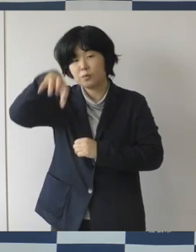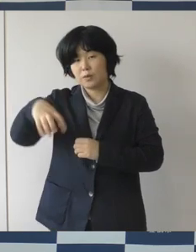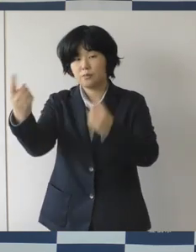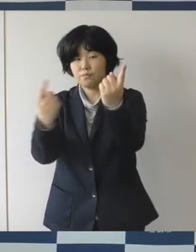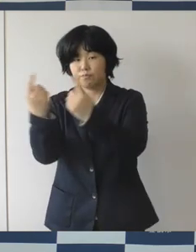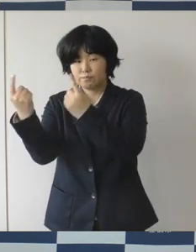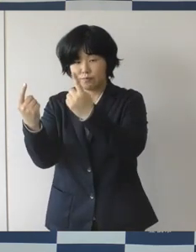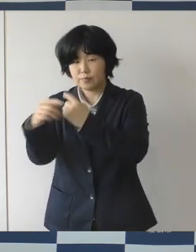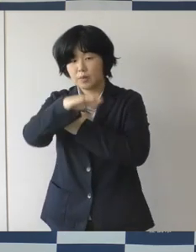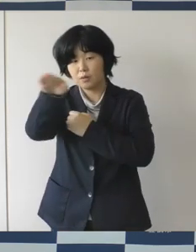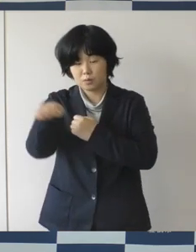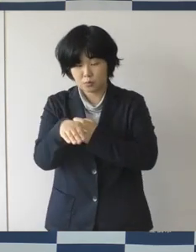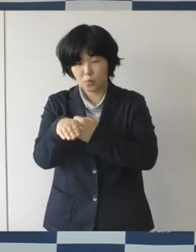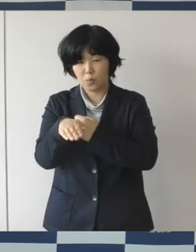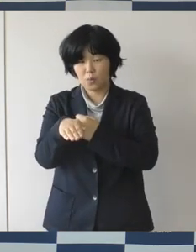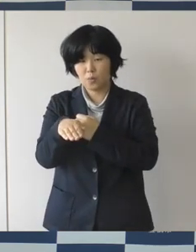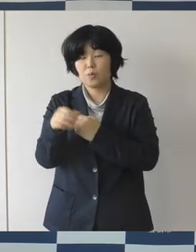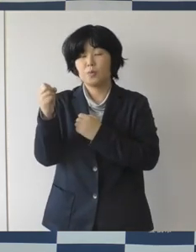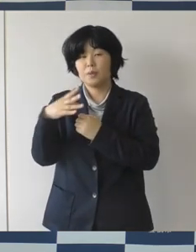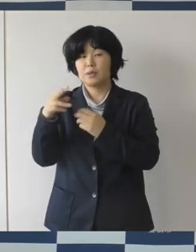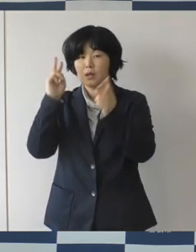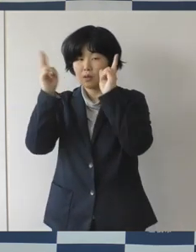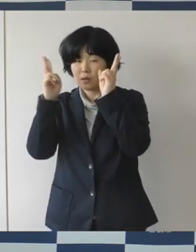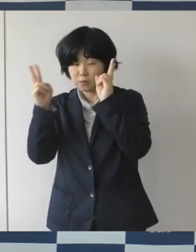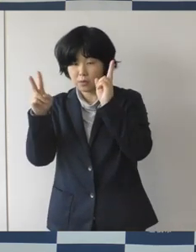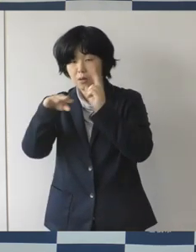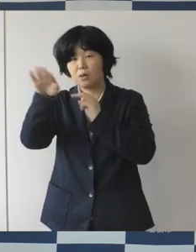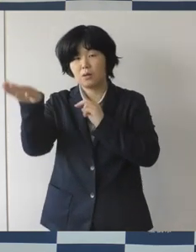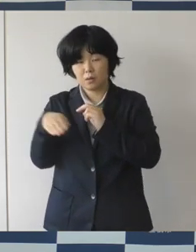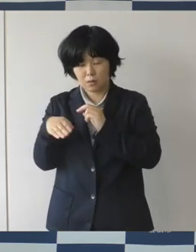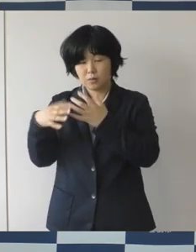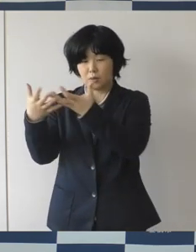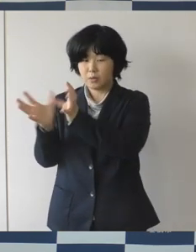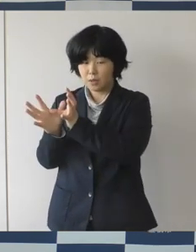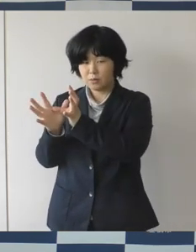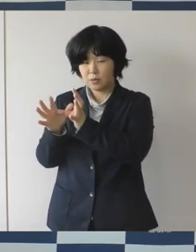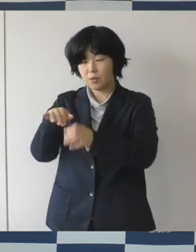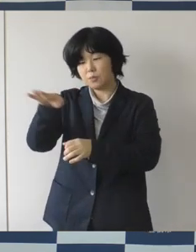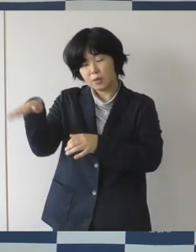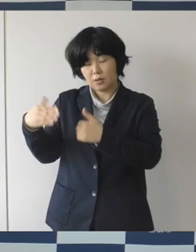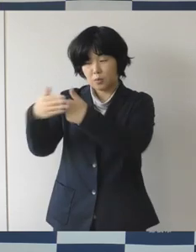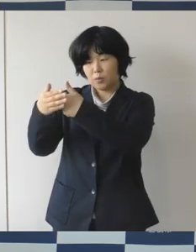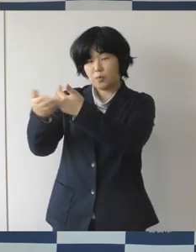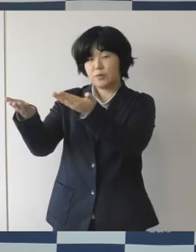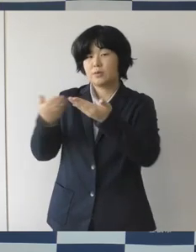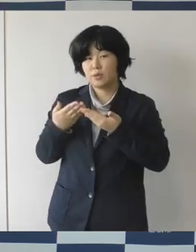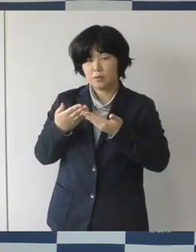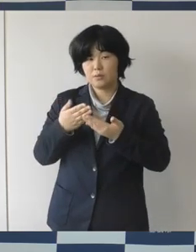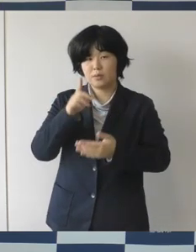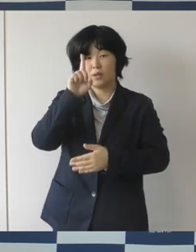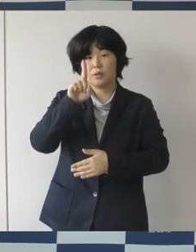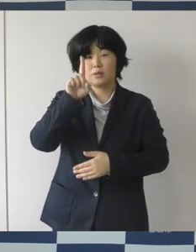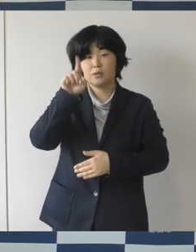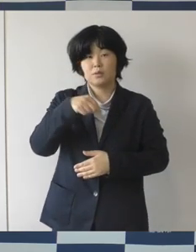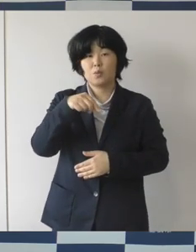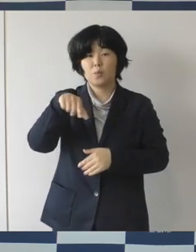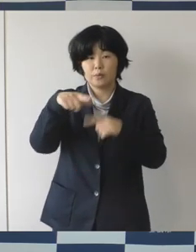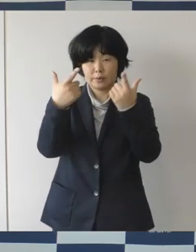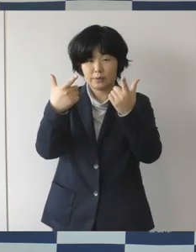市内外の企業・団体のみなさんにご協力いただいて、ひのきの花づくりとか